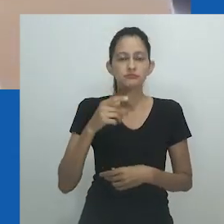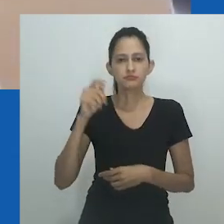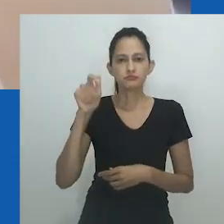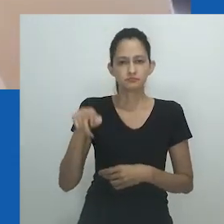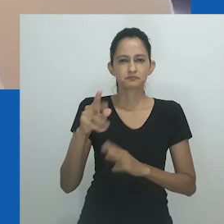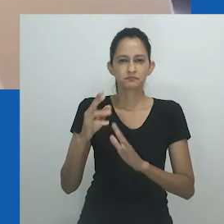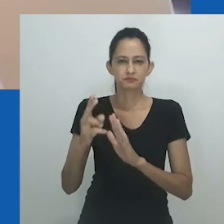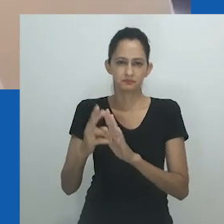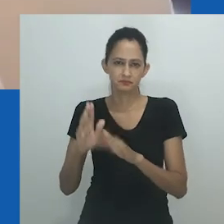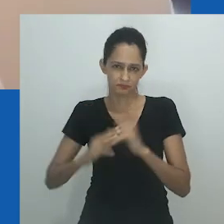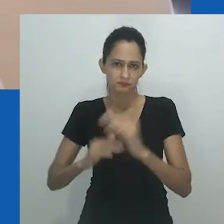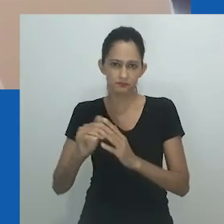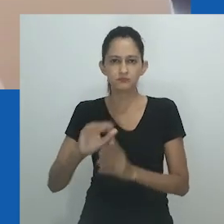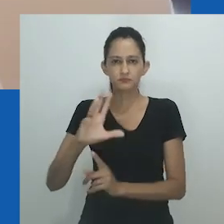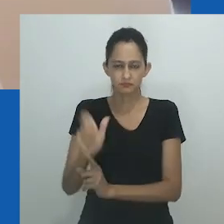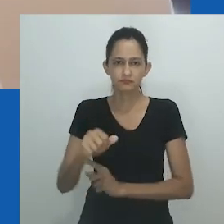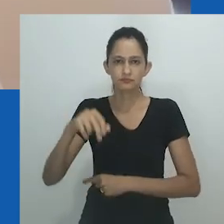Nongayindoda desapareceu da fala cotidiana.